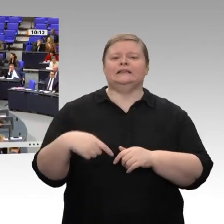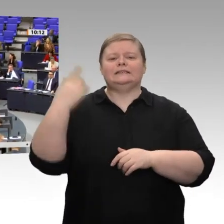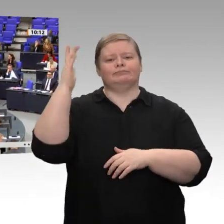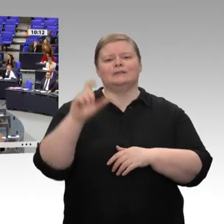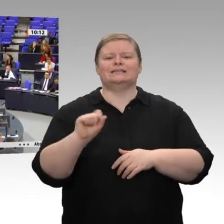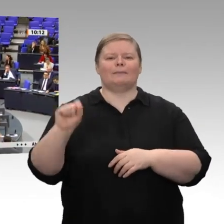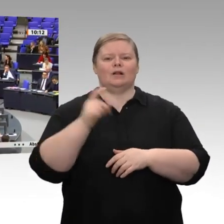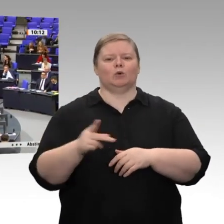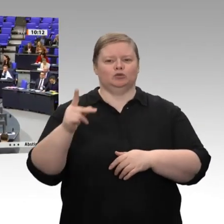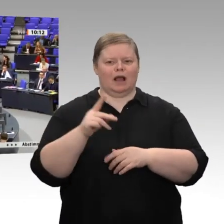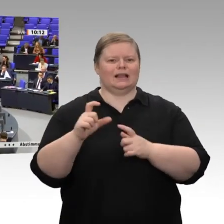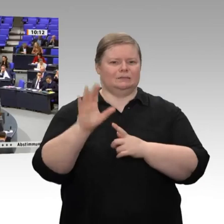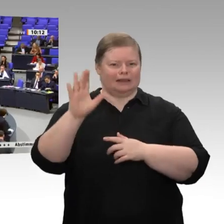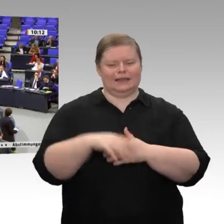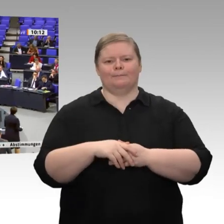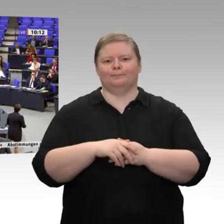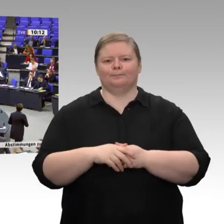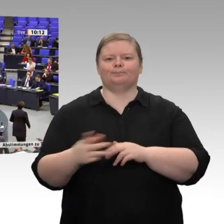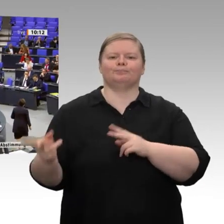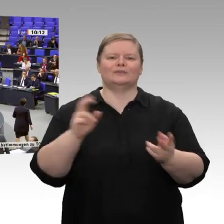Sehr geehrter Herr Präsident! Liebe Kolleginnen und Kollegen!